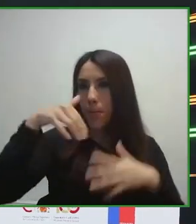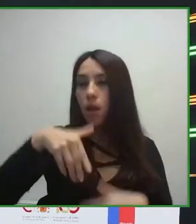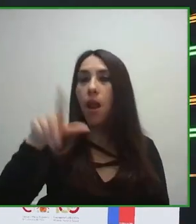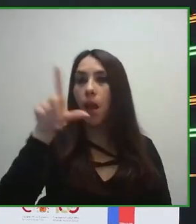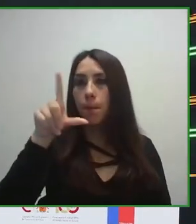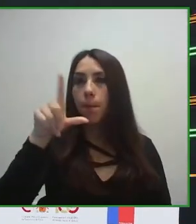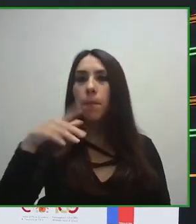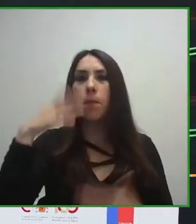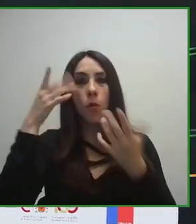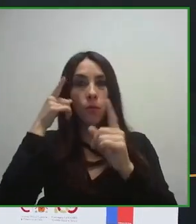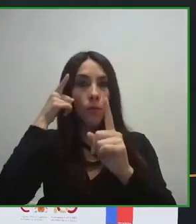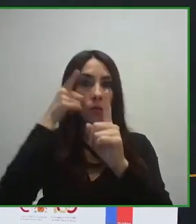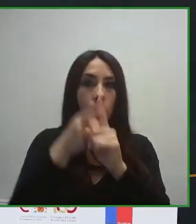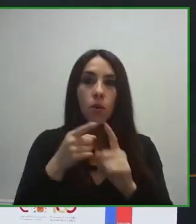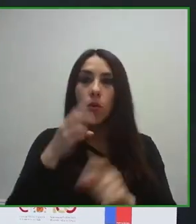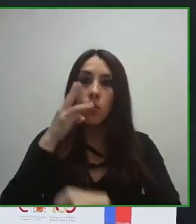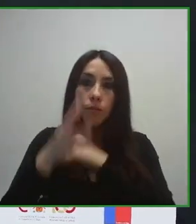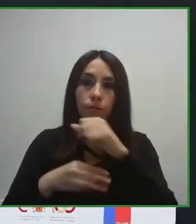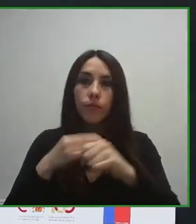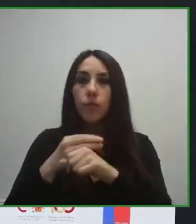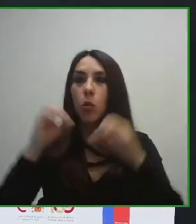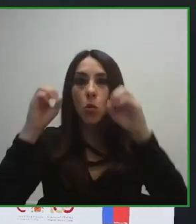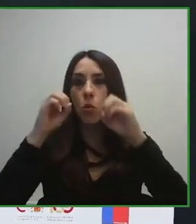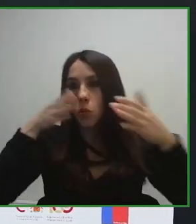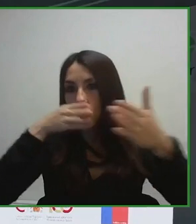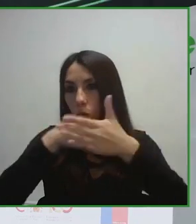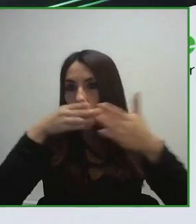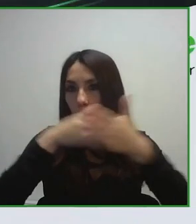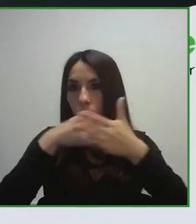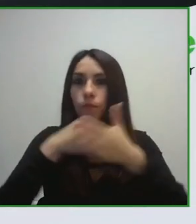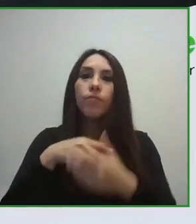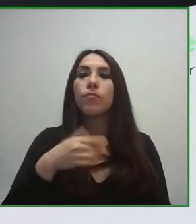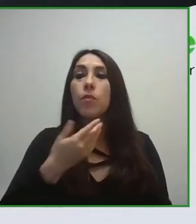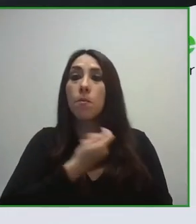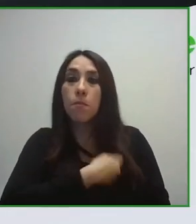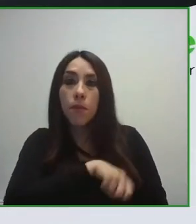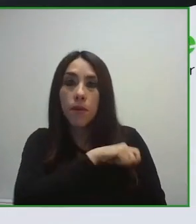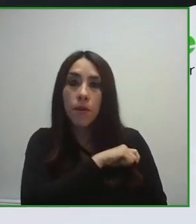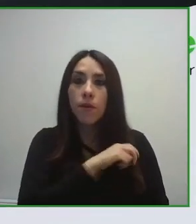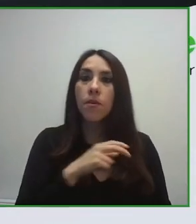Esto lo hemos conseguido hacer a través del trabajo conjunto de la Organización Mundial